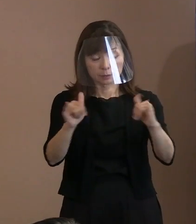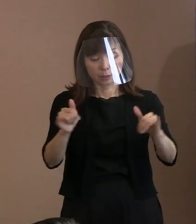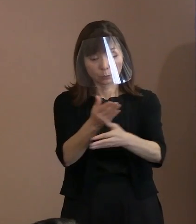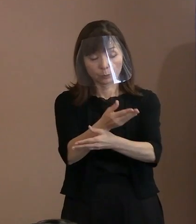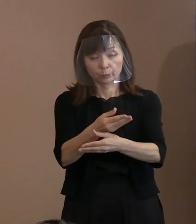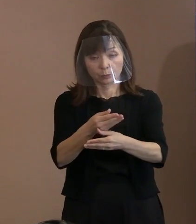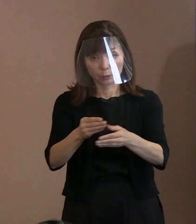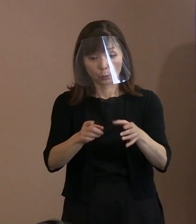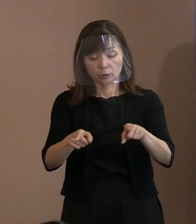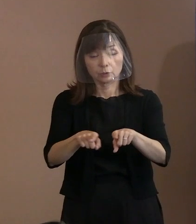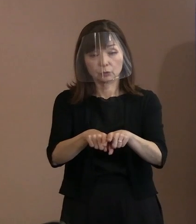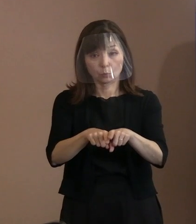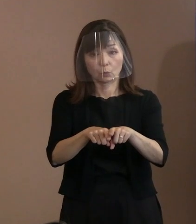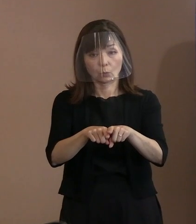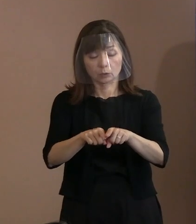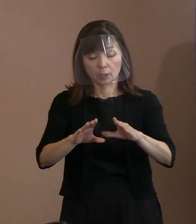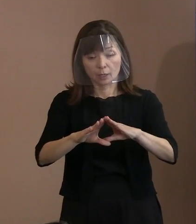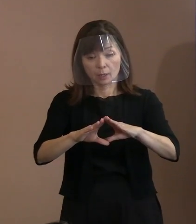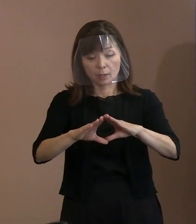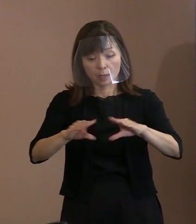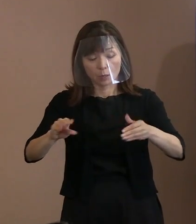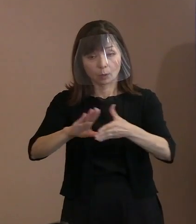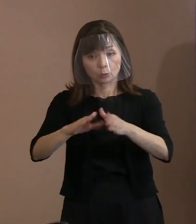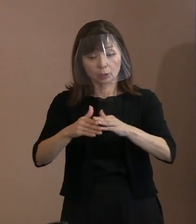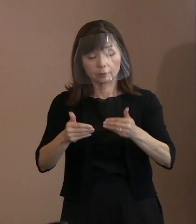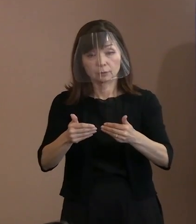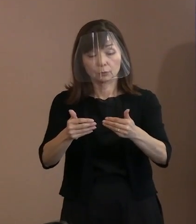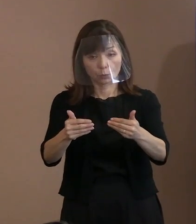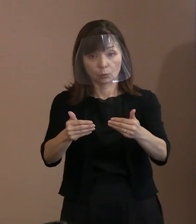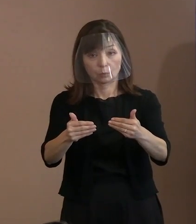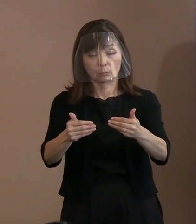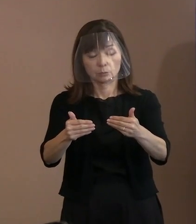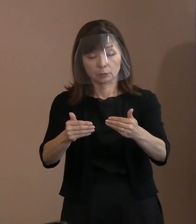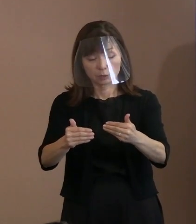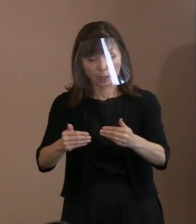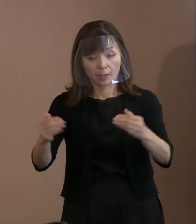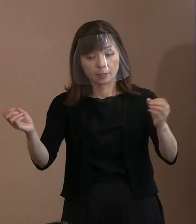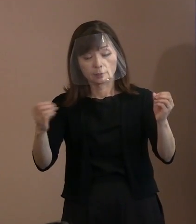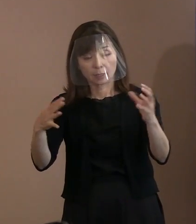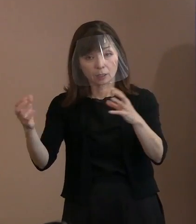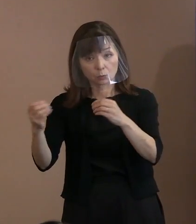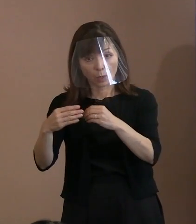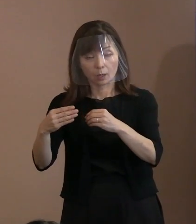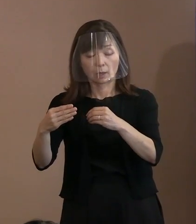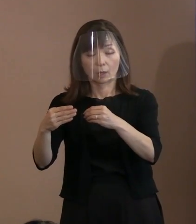振興することによって､ 対話を通じた外交政策を目指すことを